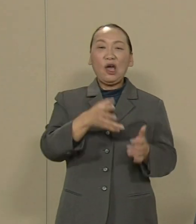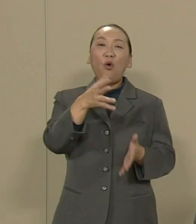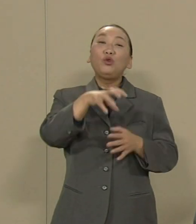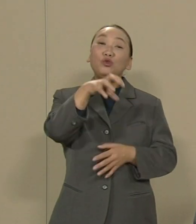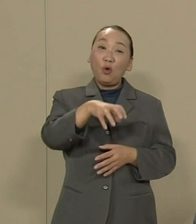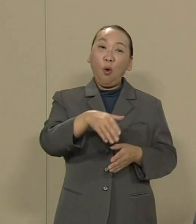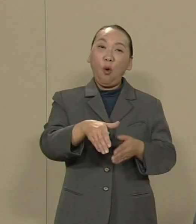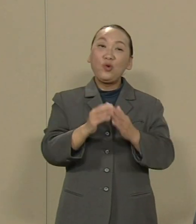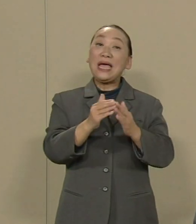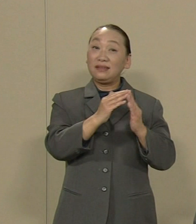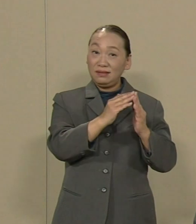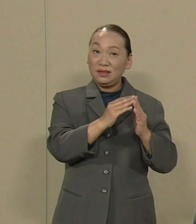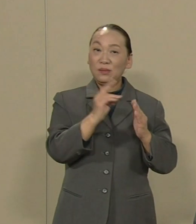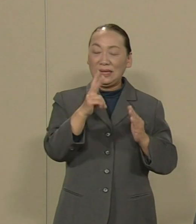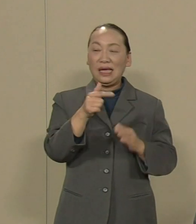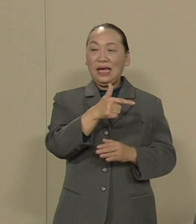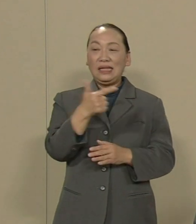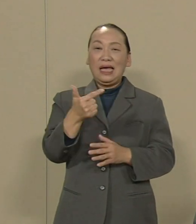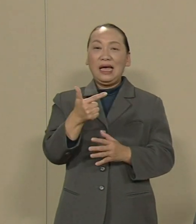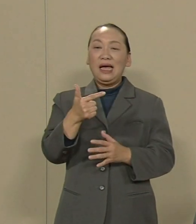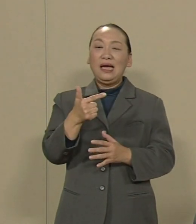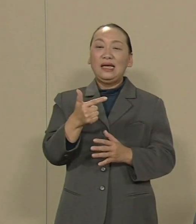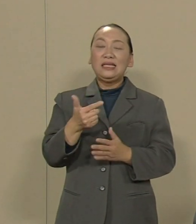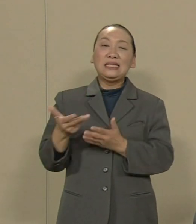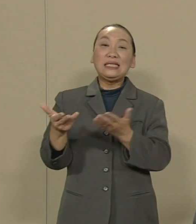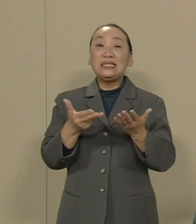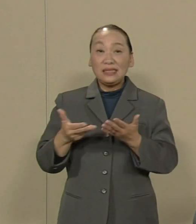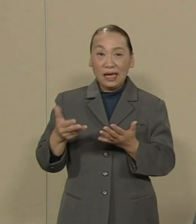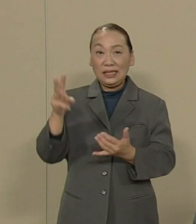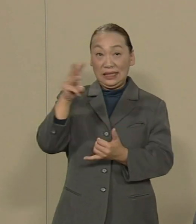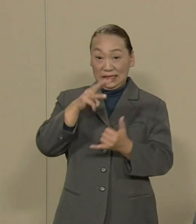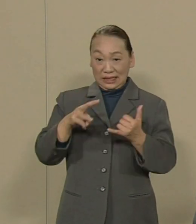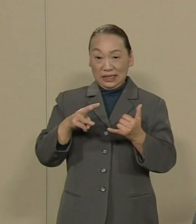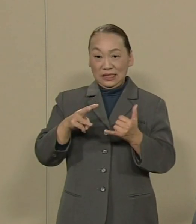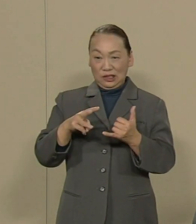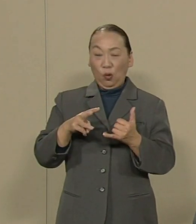それに大震災被災者支援に向け られるべきではないでしょうか